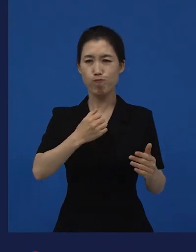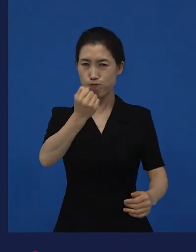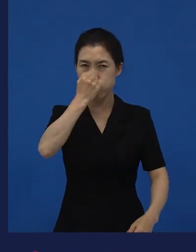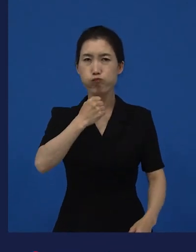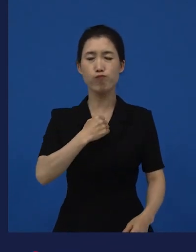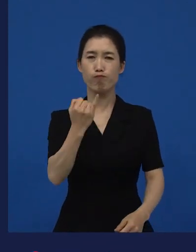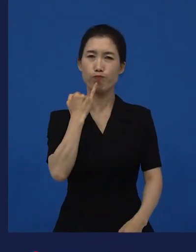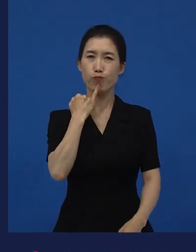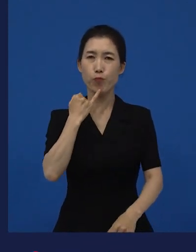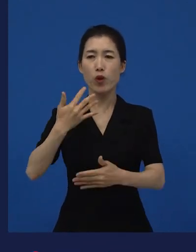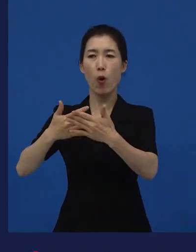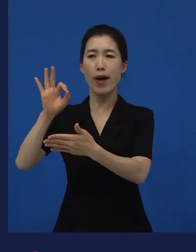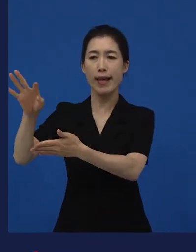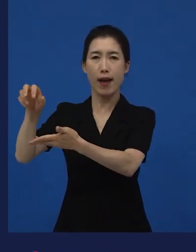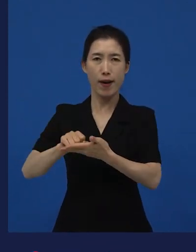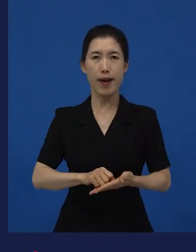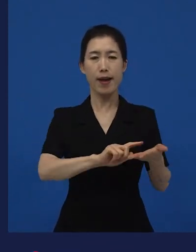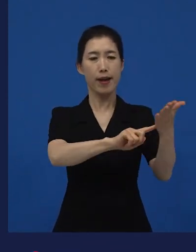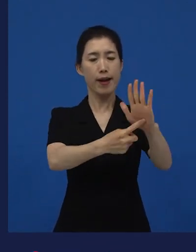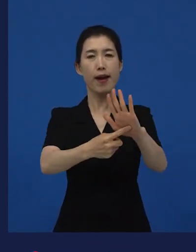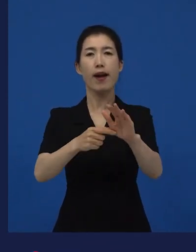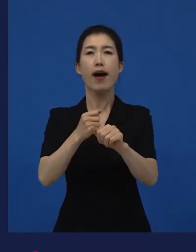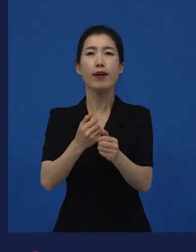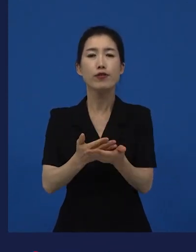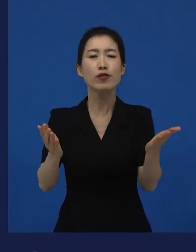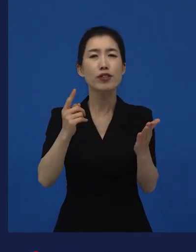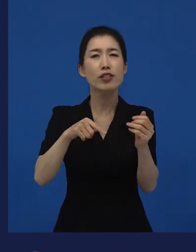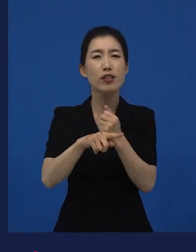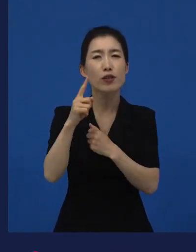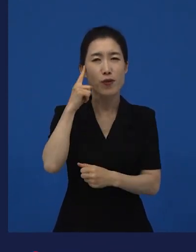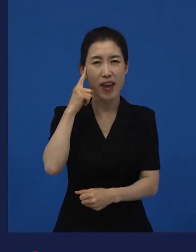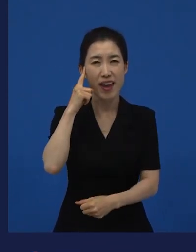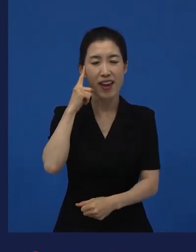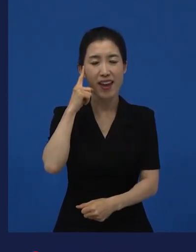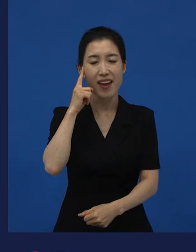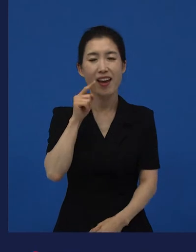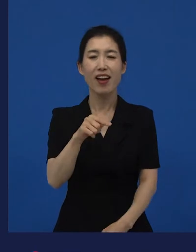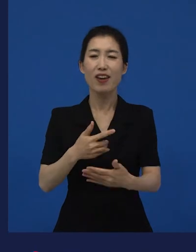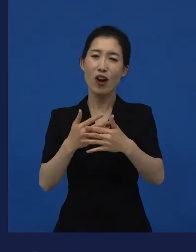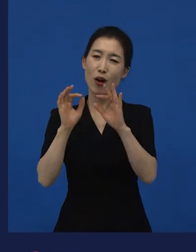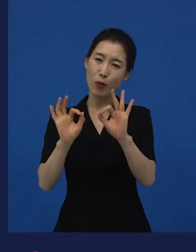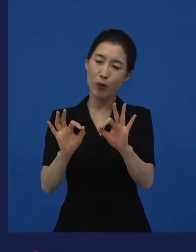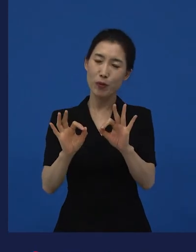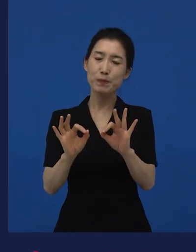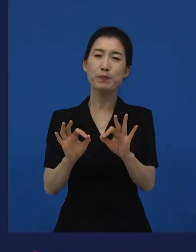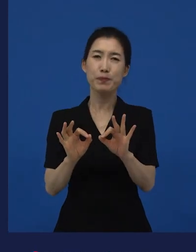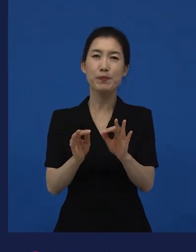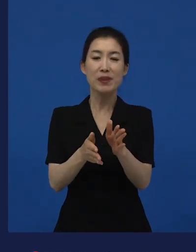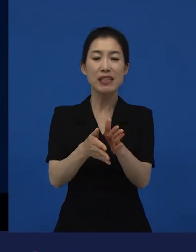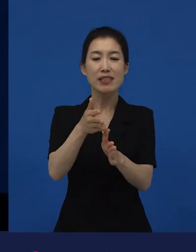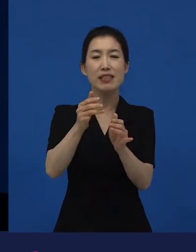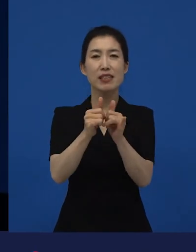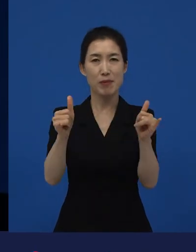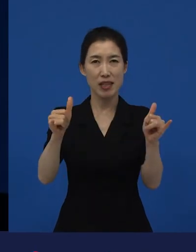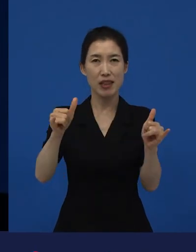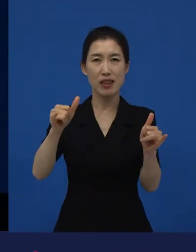저는 이 영화 를 보면서 시민이라는 것이 무엇인지에 대해서 다시 생각하게 됐어요.